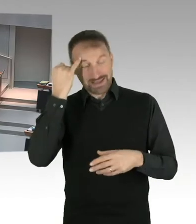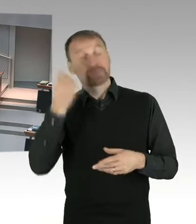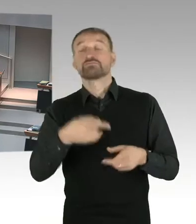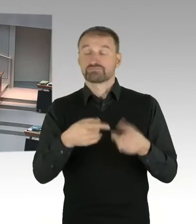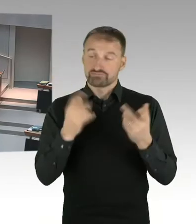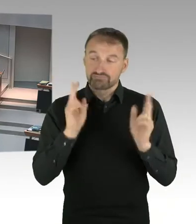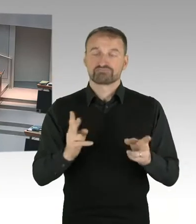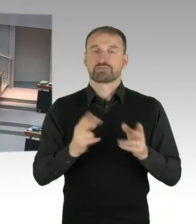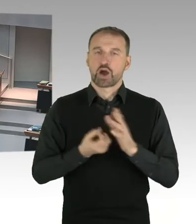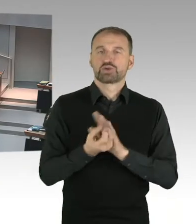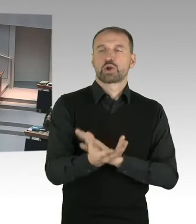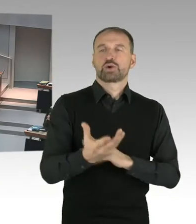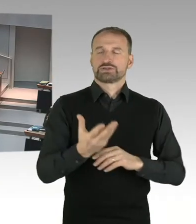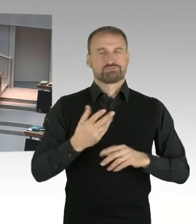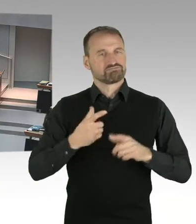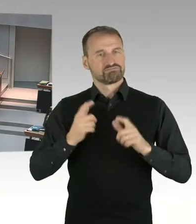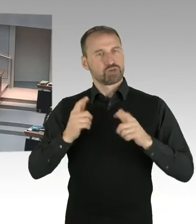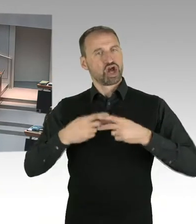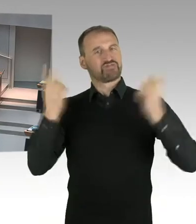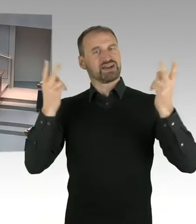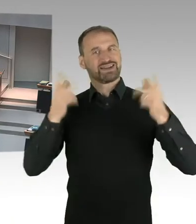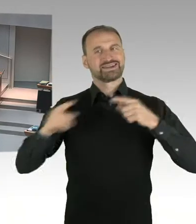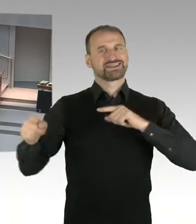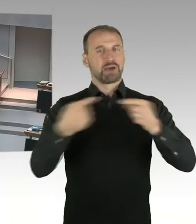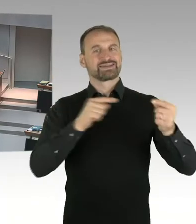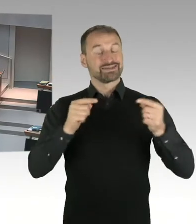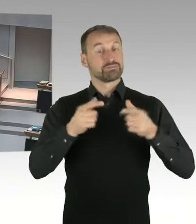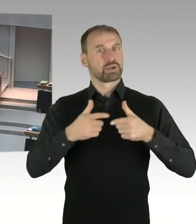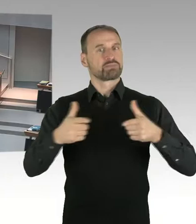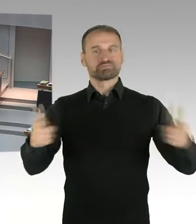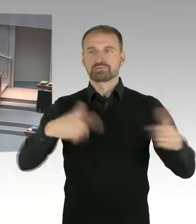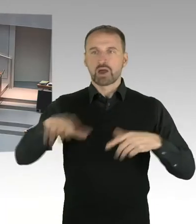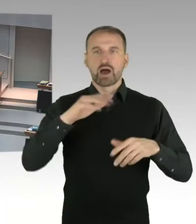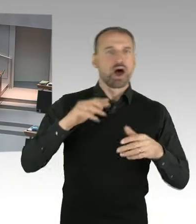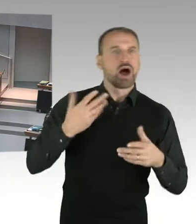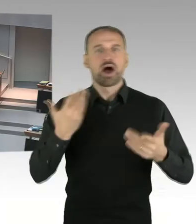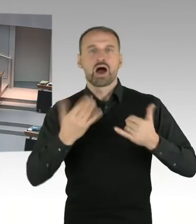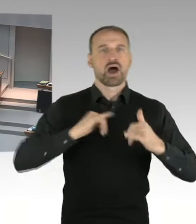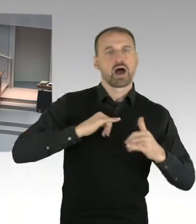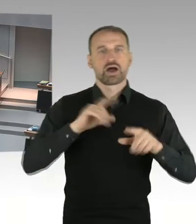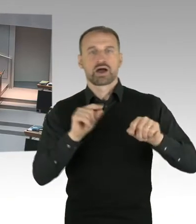Diese Debatte ist, wie Sie wissen, nicht abgeschlossen, sondern es müssen folgen, die nächsten Schritte im Bebauungsplanverfahren.